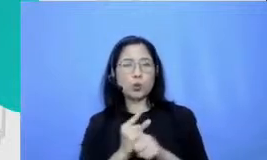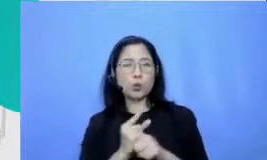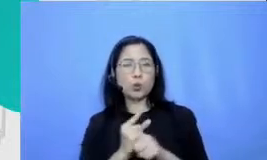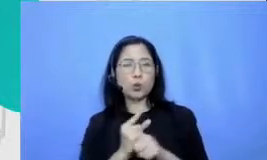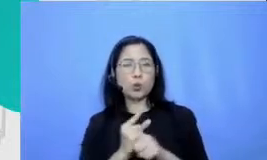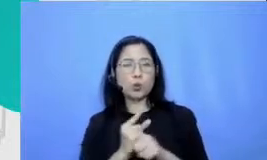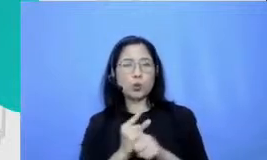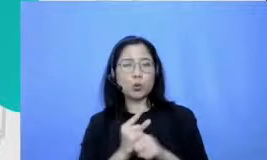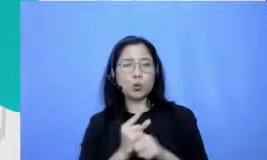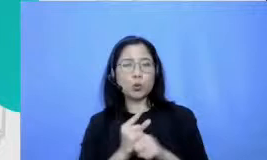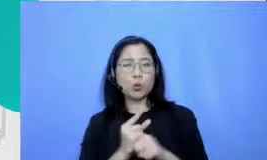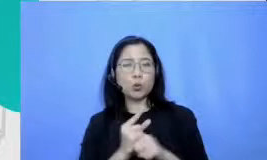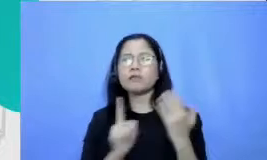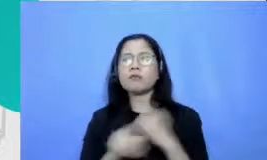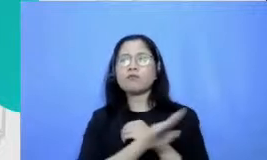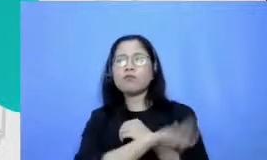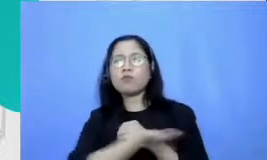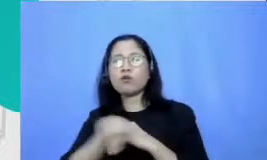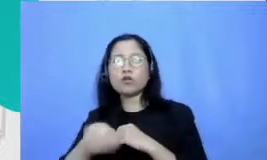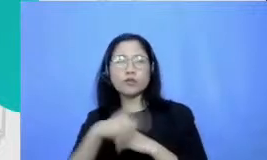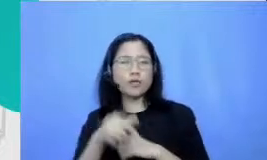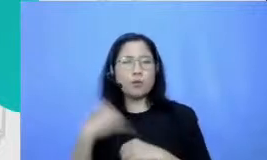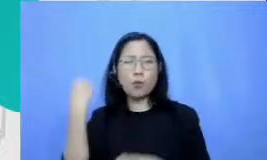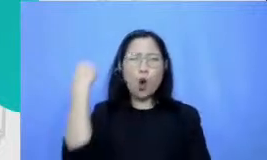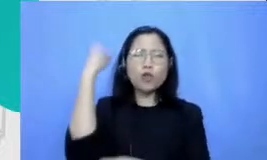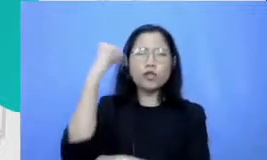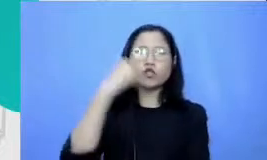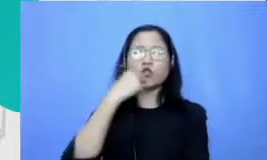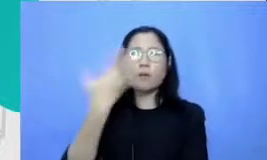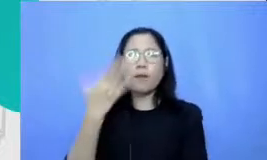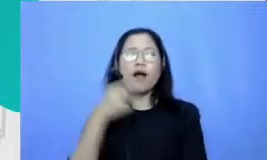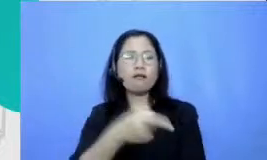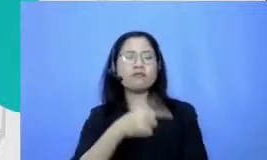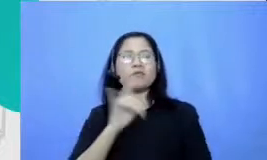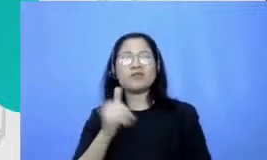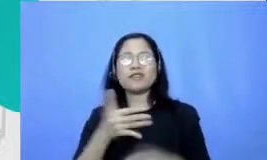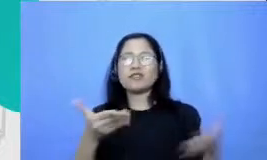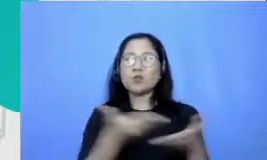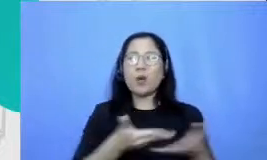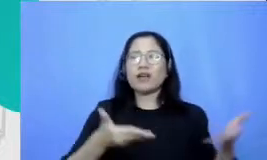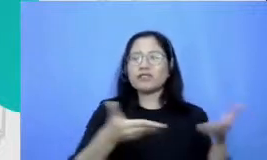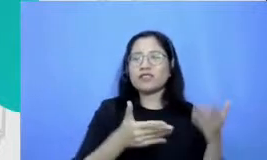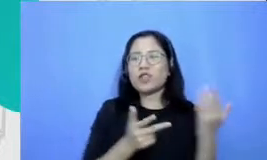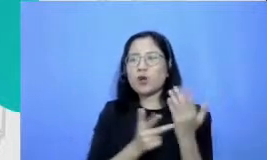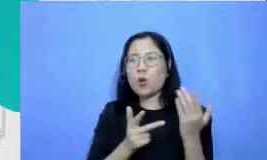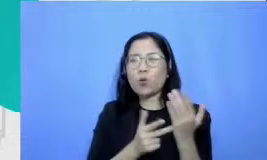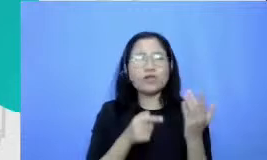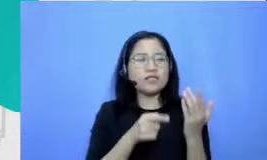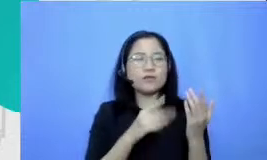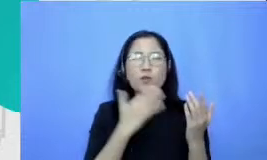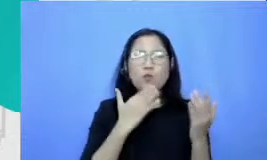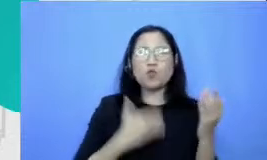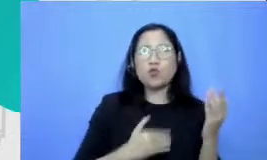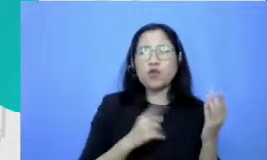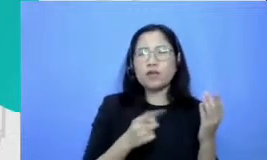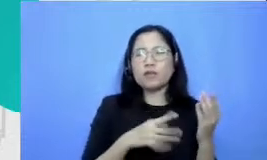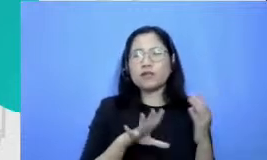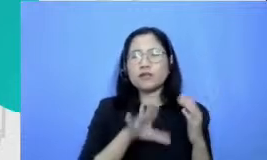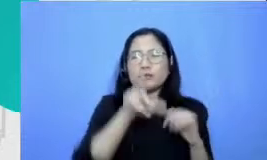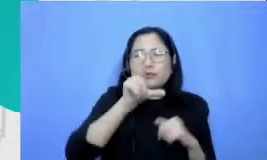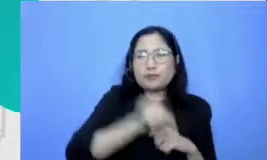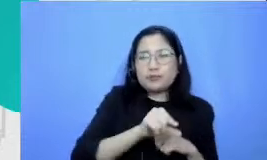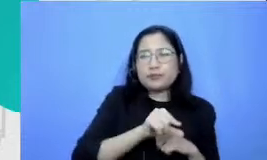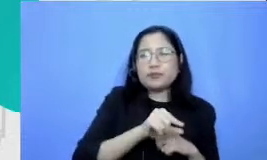mereka protes dengan minimnya sarana teknologi yang mereka punyai ia fabk saya sangat m sangat